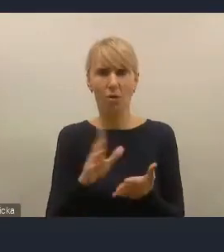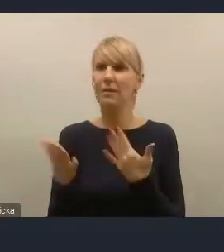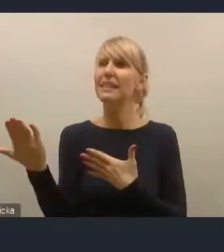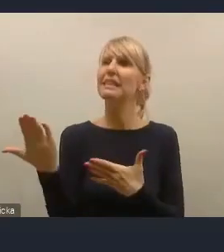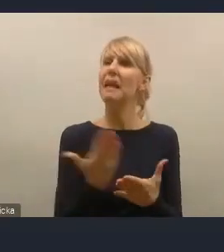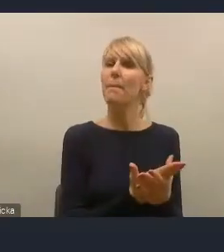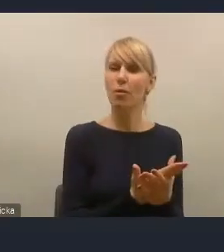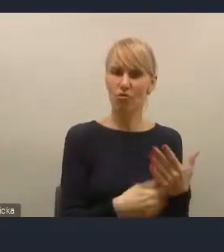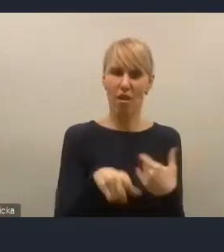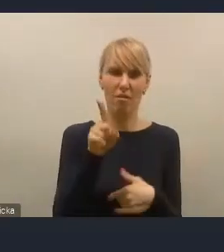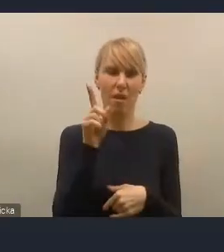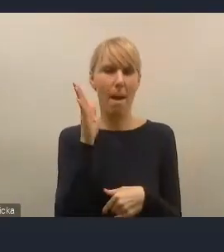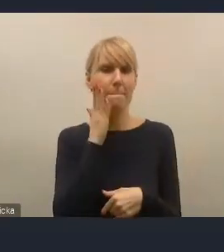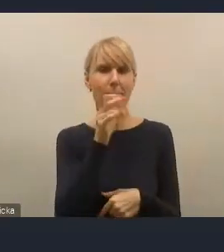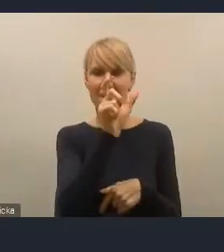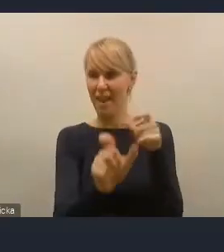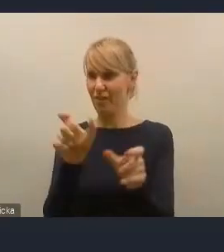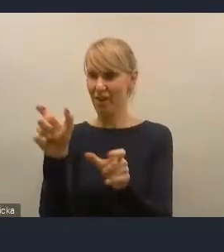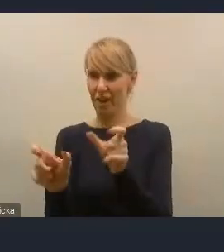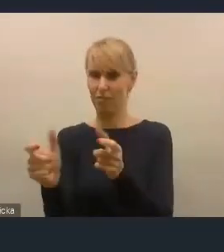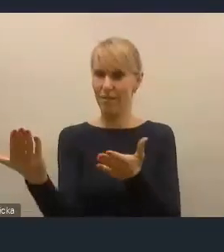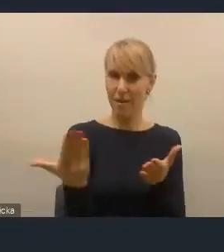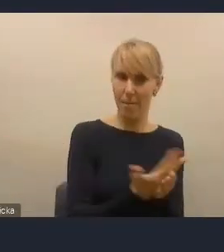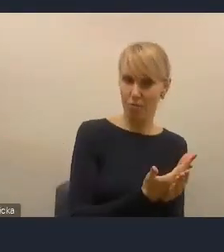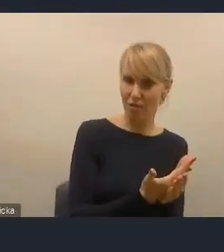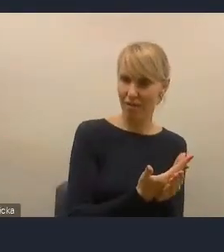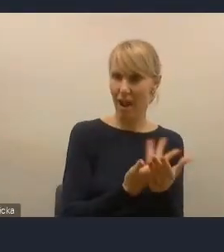skutecznego zaproszenia, atrakcyjnego zaproszenia do tego,